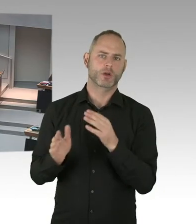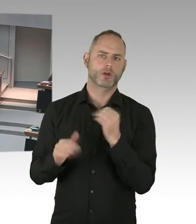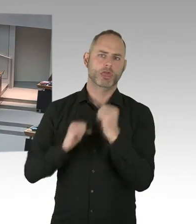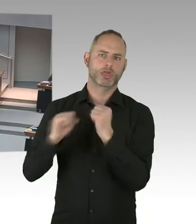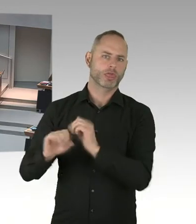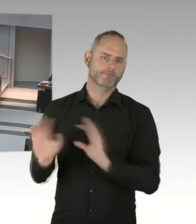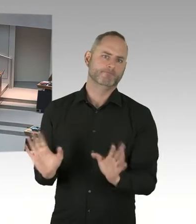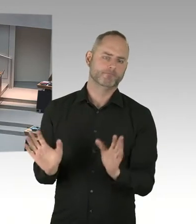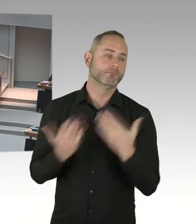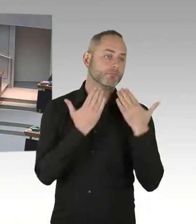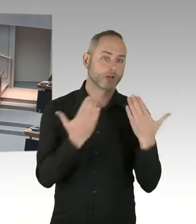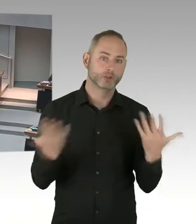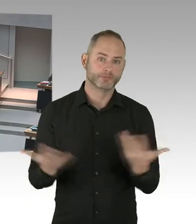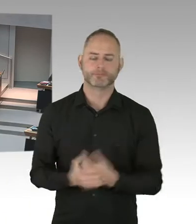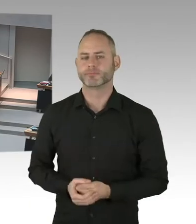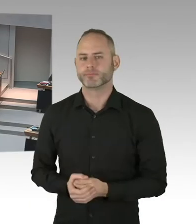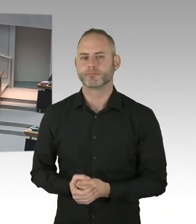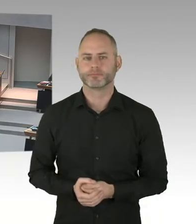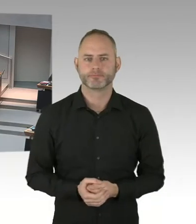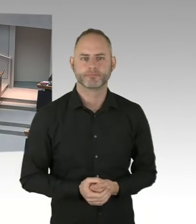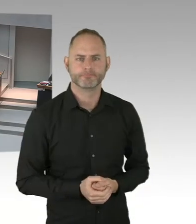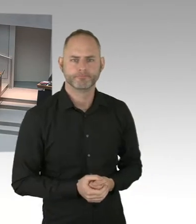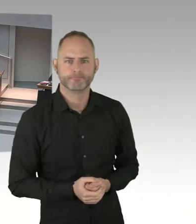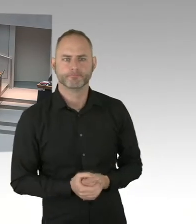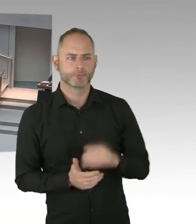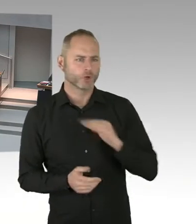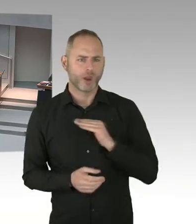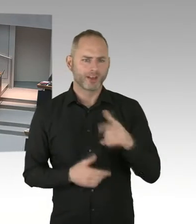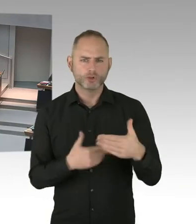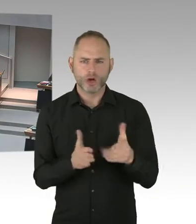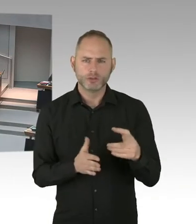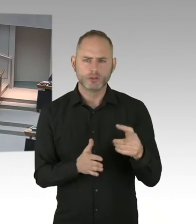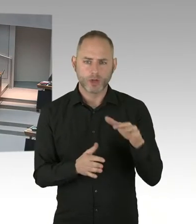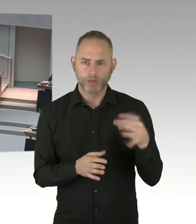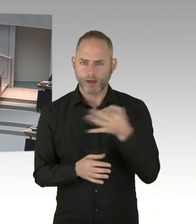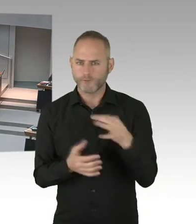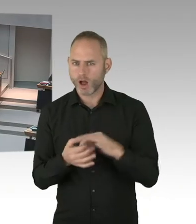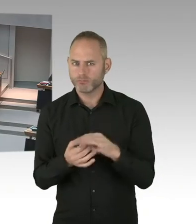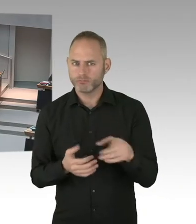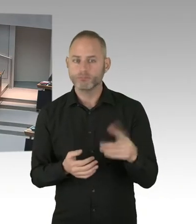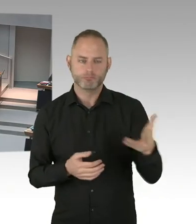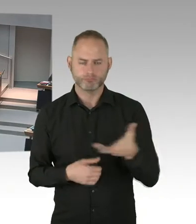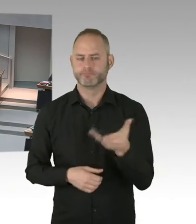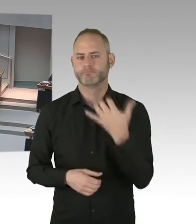Wäre da zum Beispiel ein Weg so eine Kampagne, wie die deutsche AIDS Hilfe sie gestern gestartet hat, unter dem Hashtag Wissen verdoppeln?